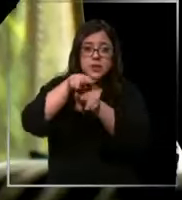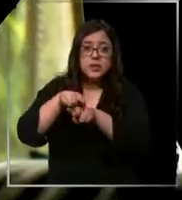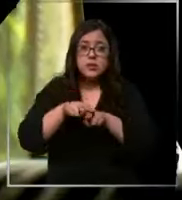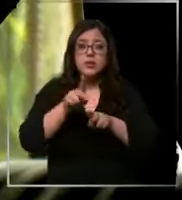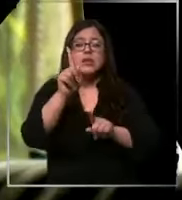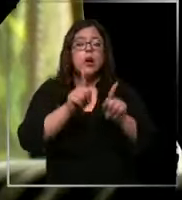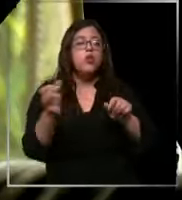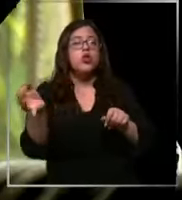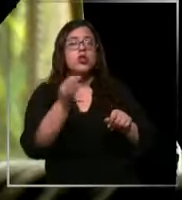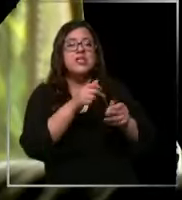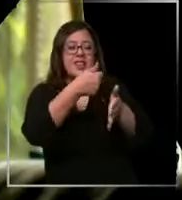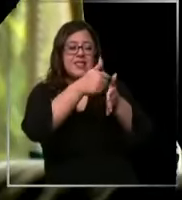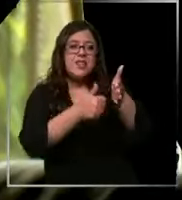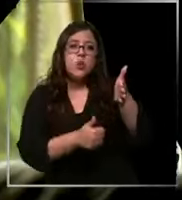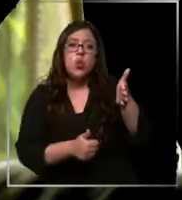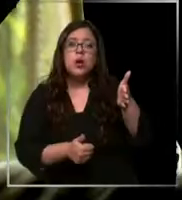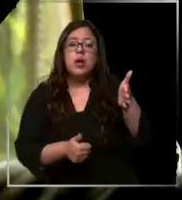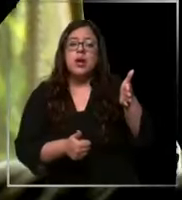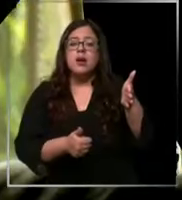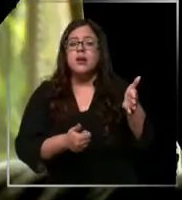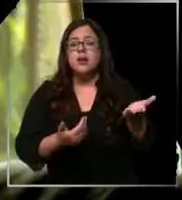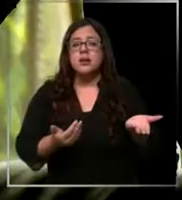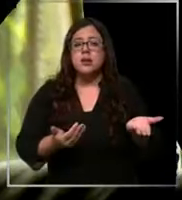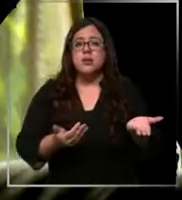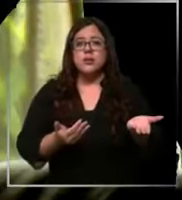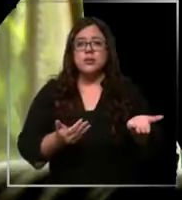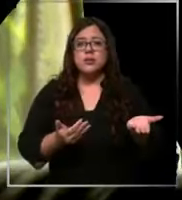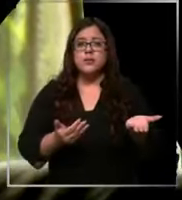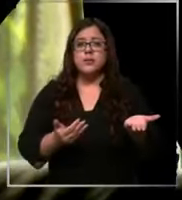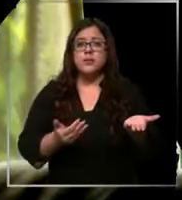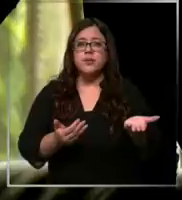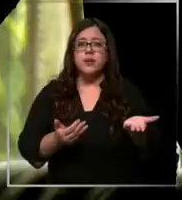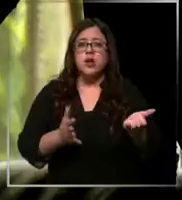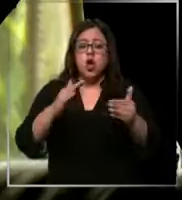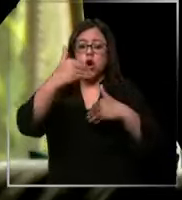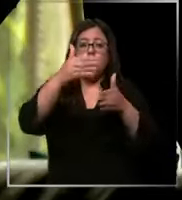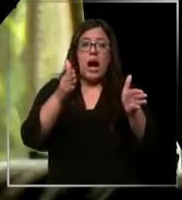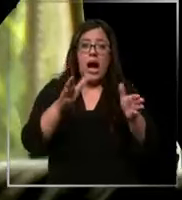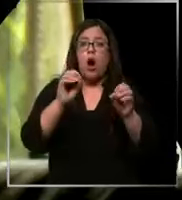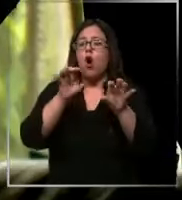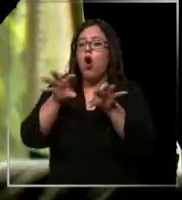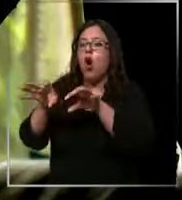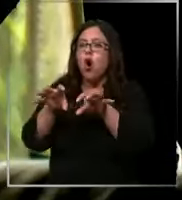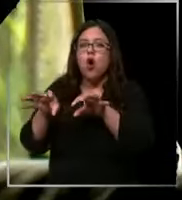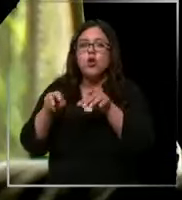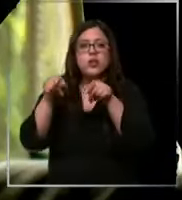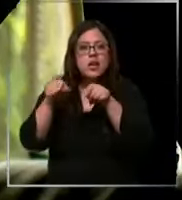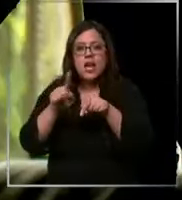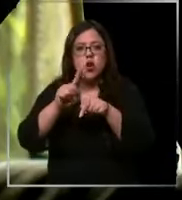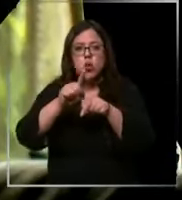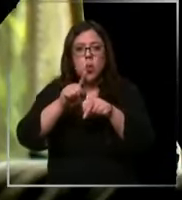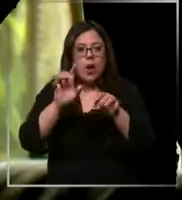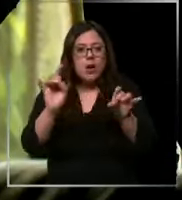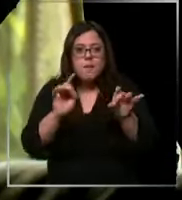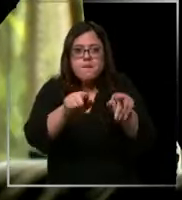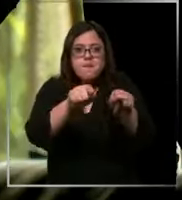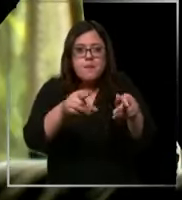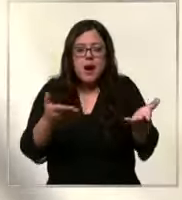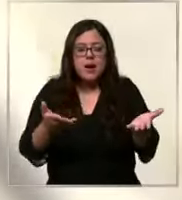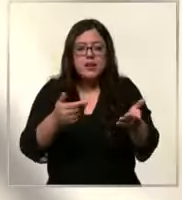que realizar cirugías con con caja o con equipos que no son para esa cirugía específicamente así